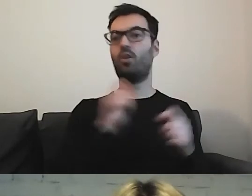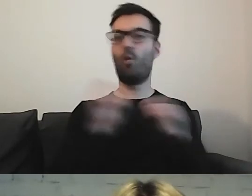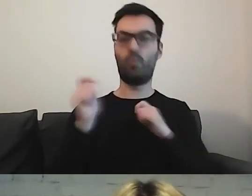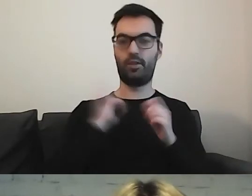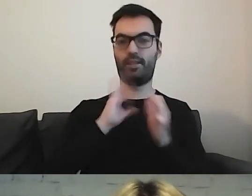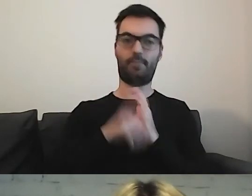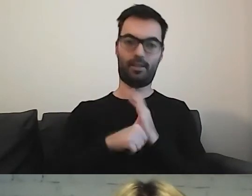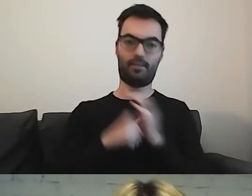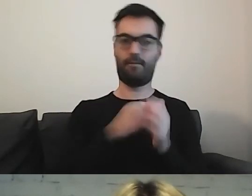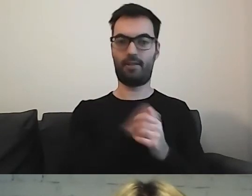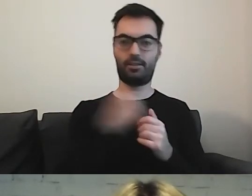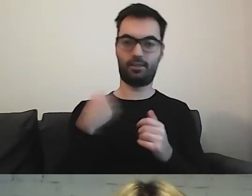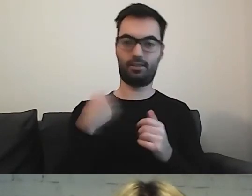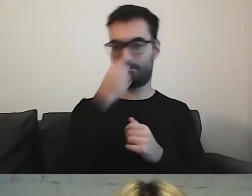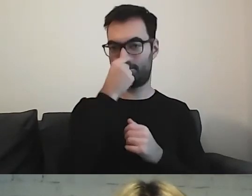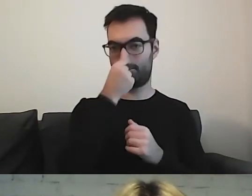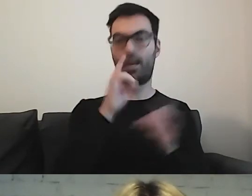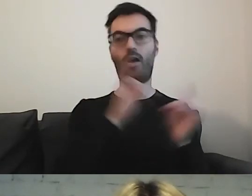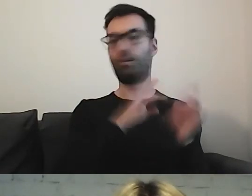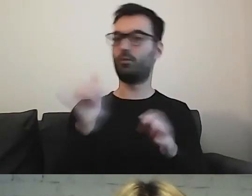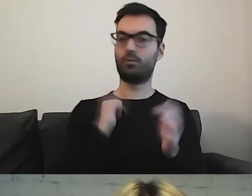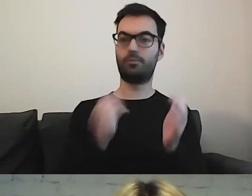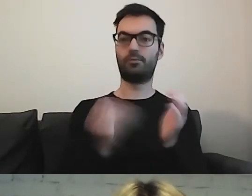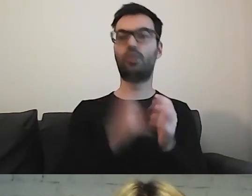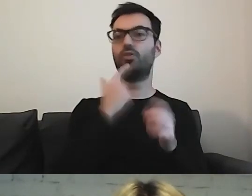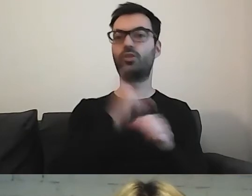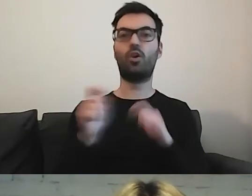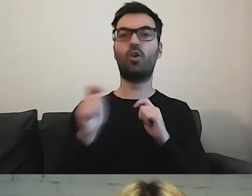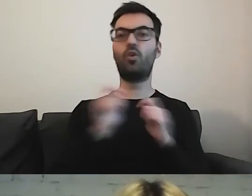Ale od razu musi się znaleźć informacja, czym jest komunikacja miejska.